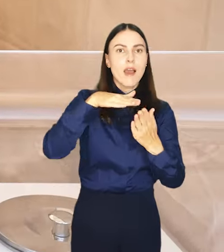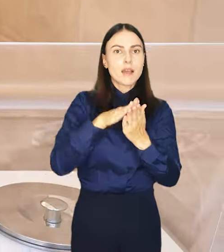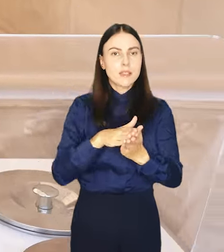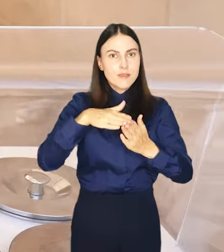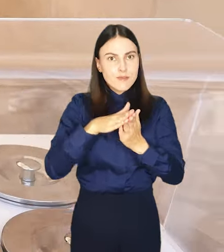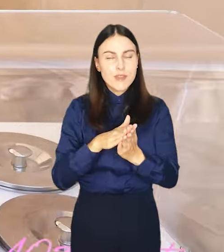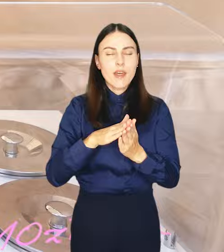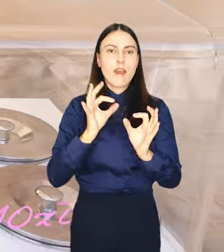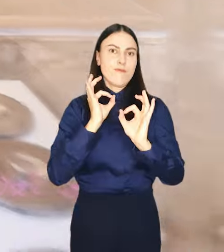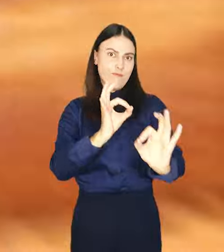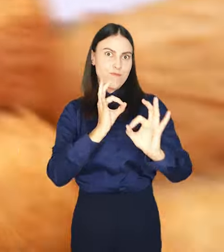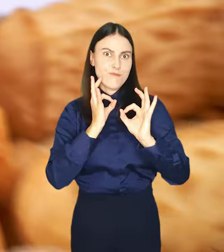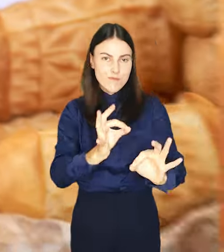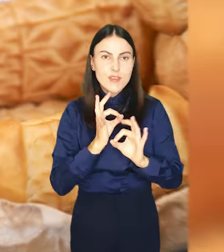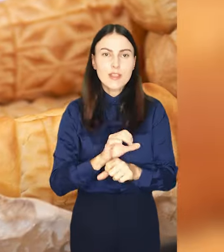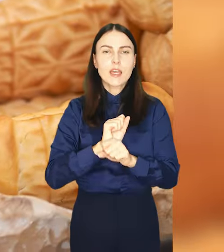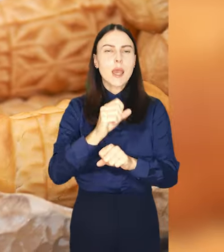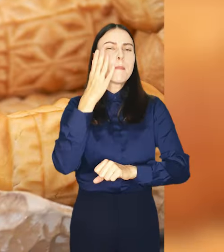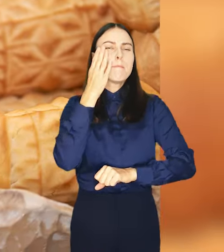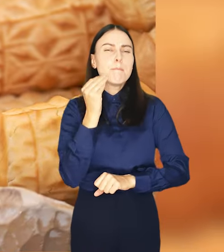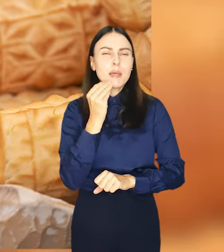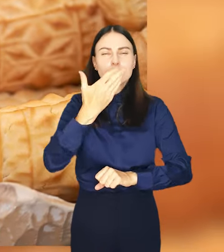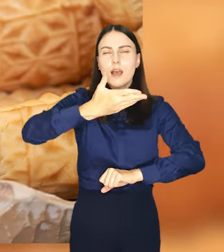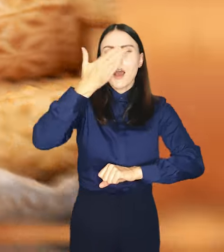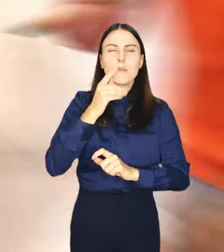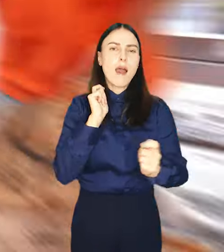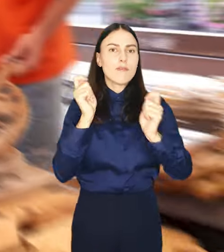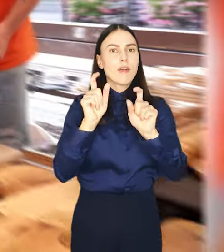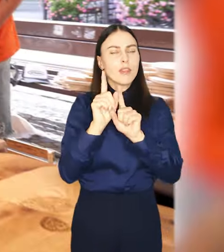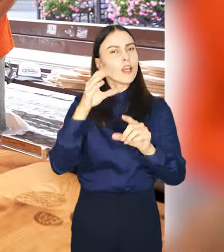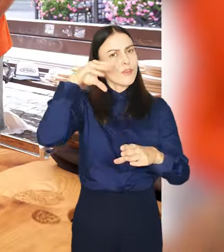Będzie pysznie, aromatycznie, wakacyjnie i z kulturą.